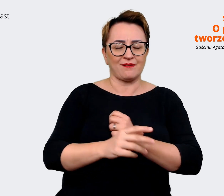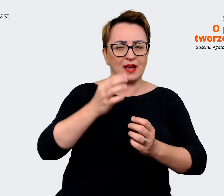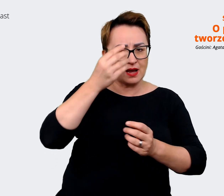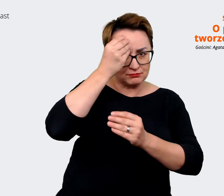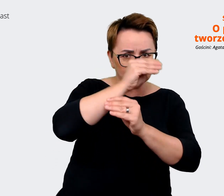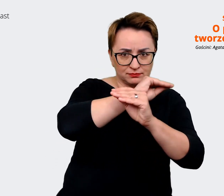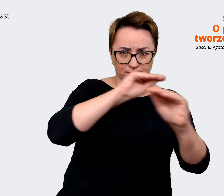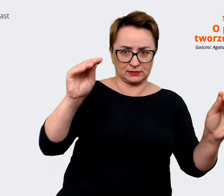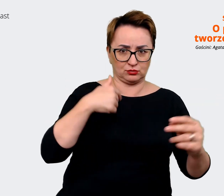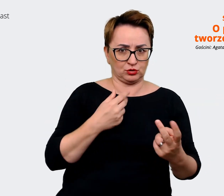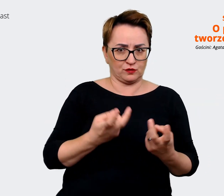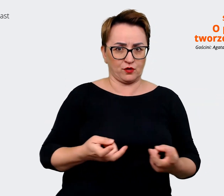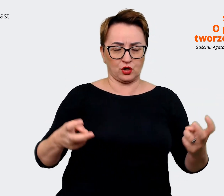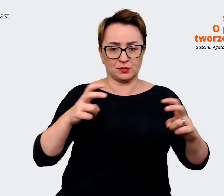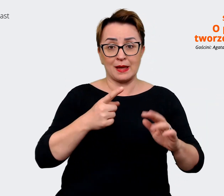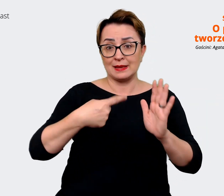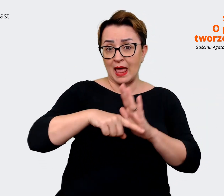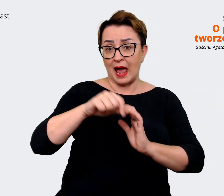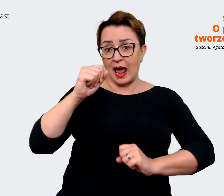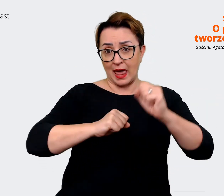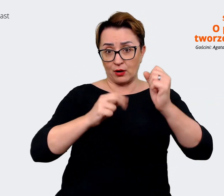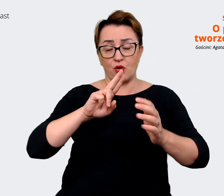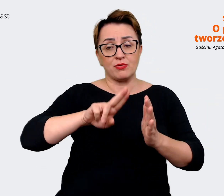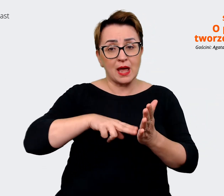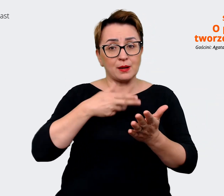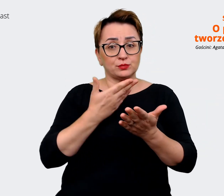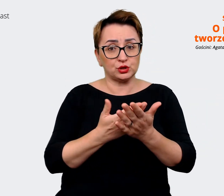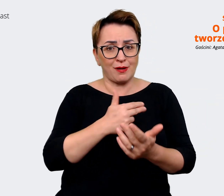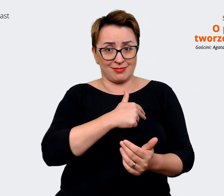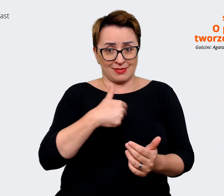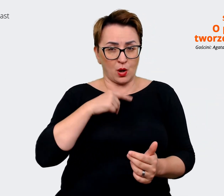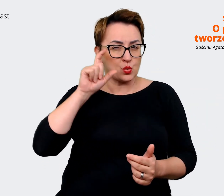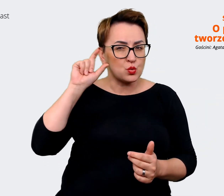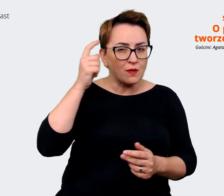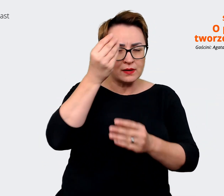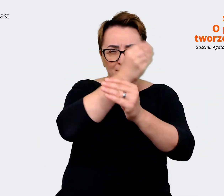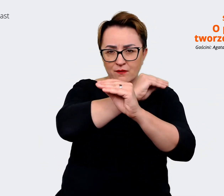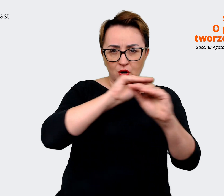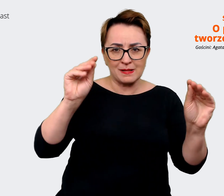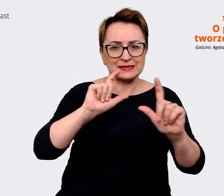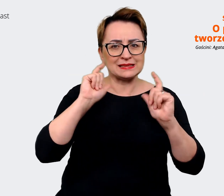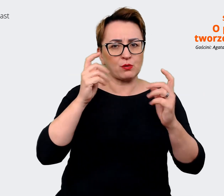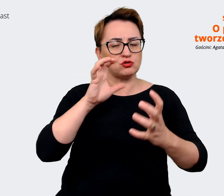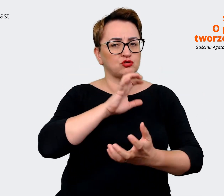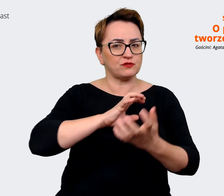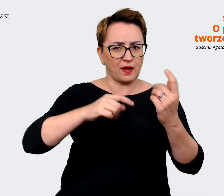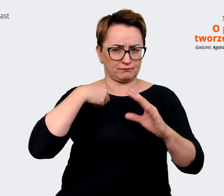naszym daszkiem, naszym głównym komunikatem, jaki wysyłamy w świat, jest to, że dobrze tu być.